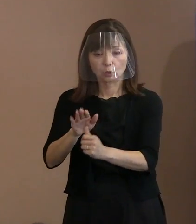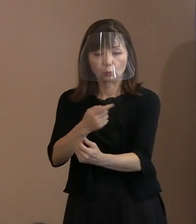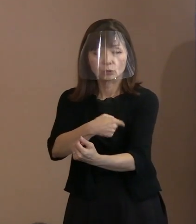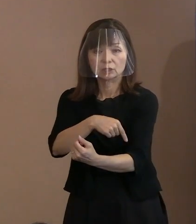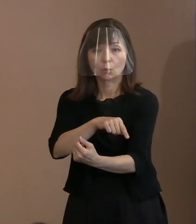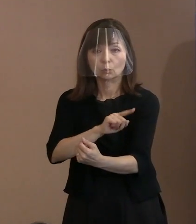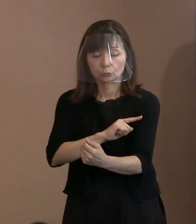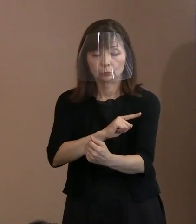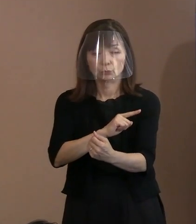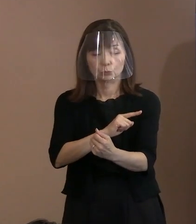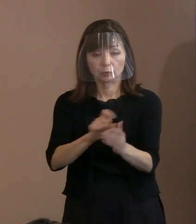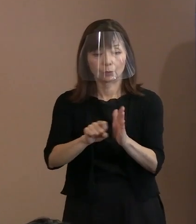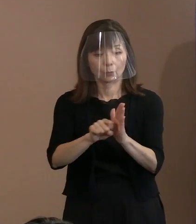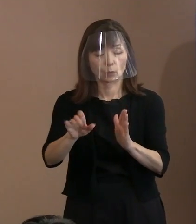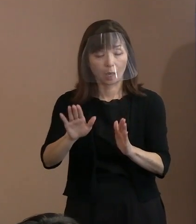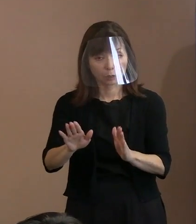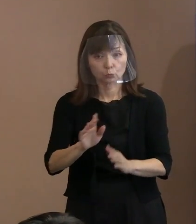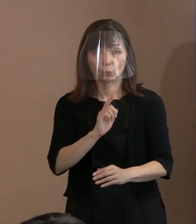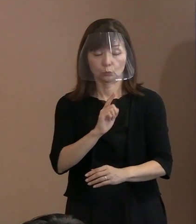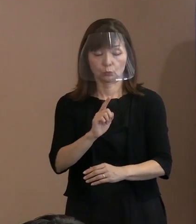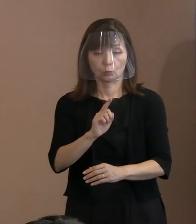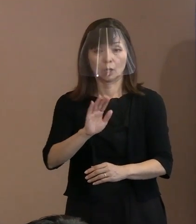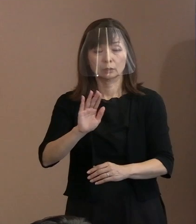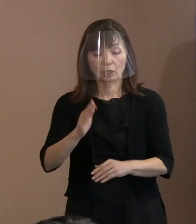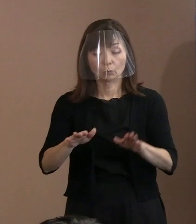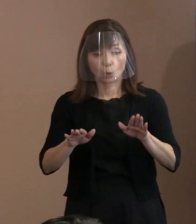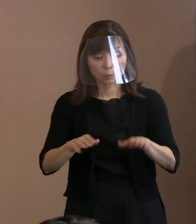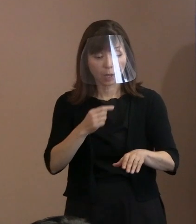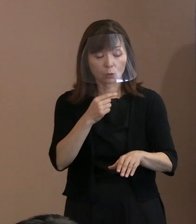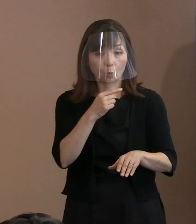実際､このロシアの例で見ますと､ そういった責務というか､